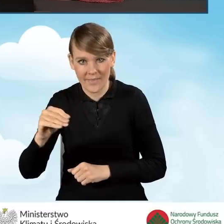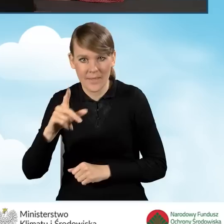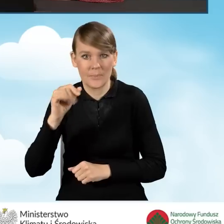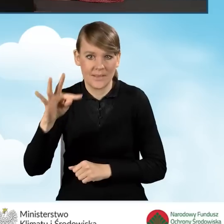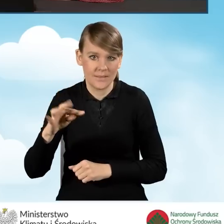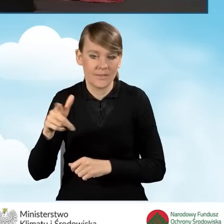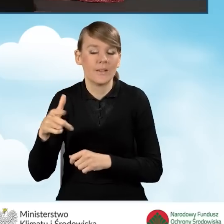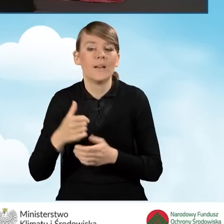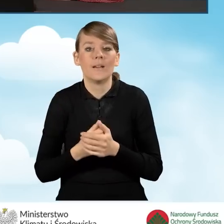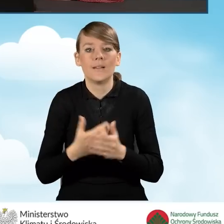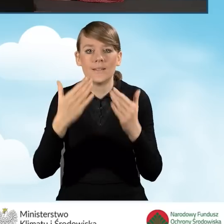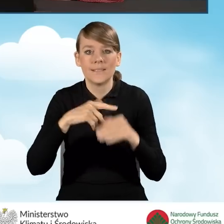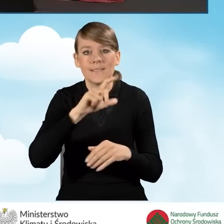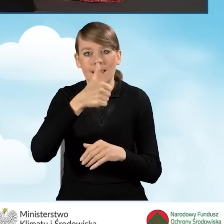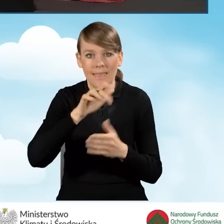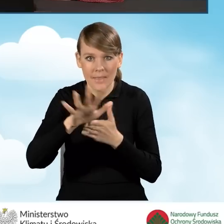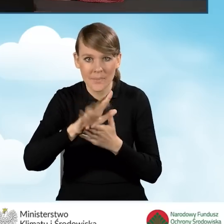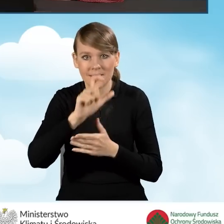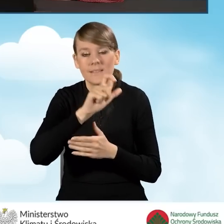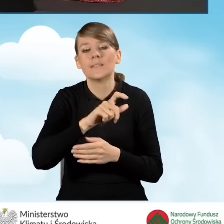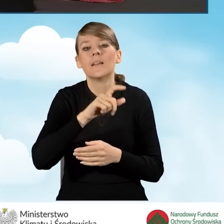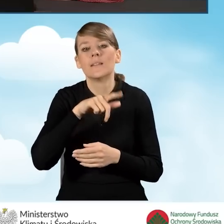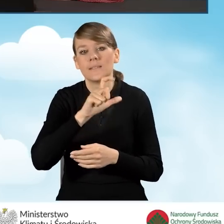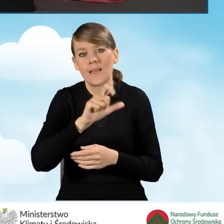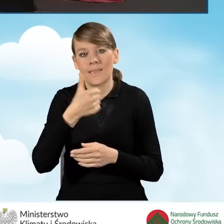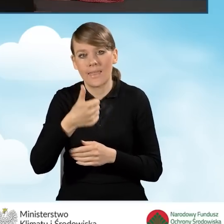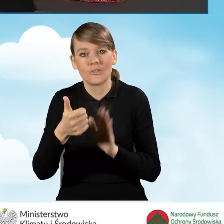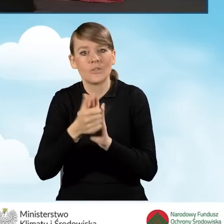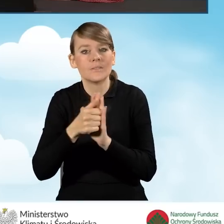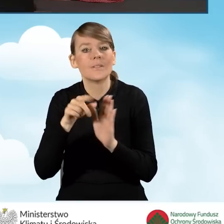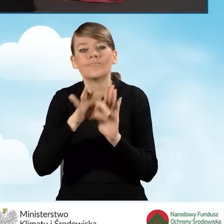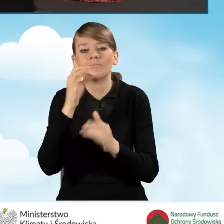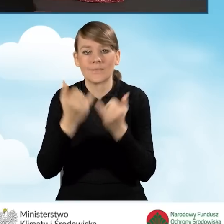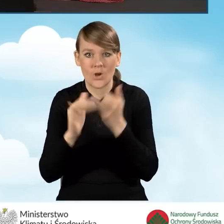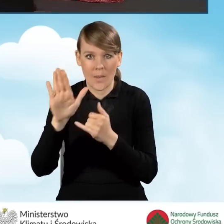Pola C1.12 i C1.15 zaznacza się, jeżeli wnioskodawca posiada gospodarstwo rolne.